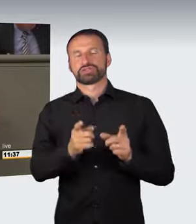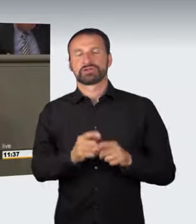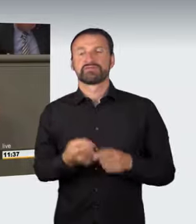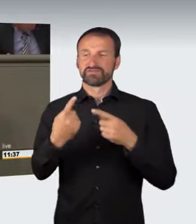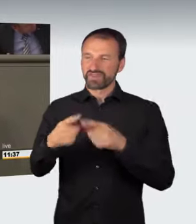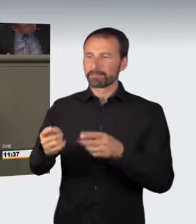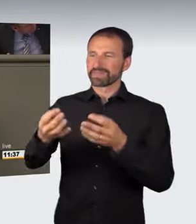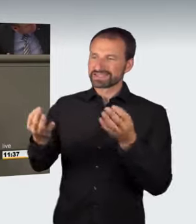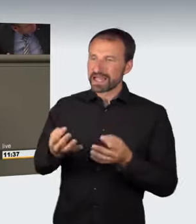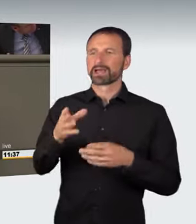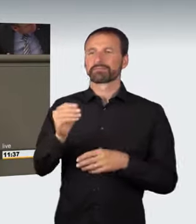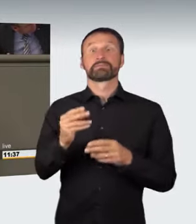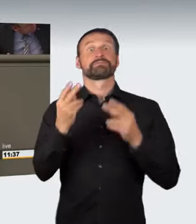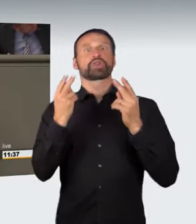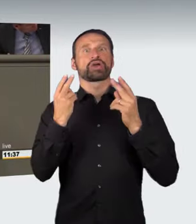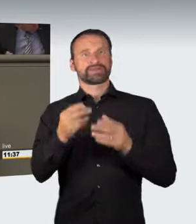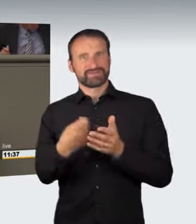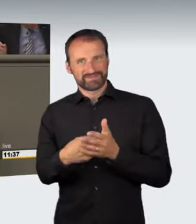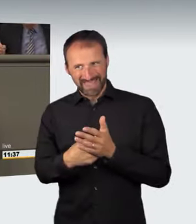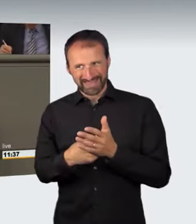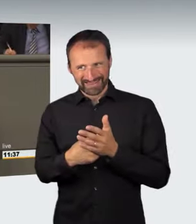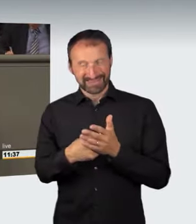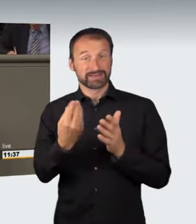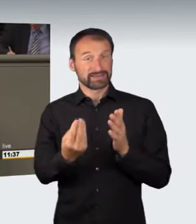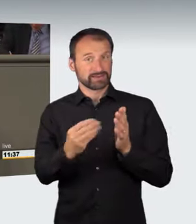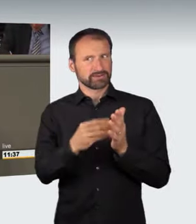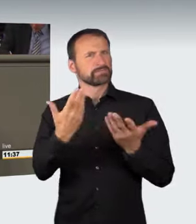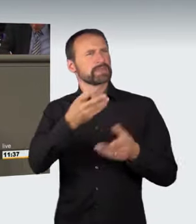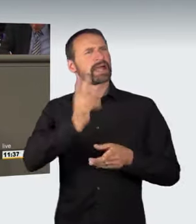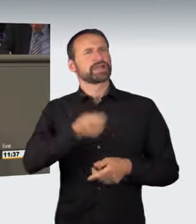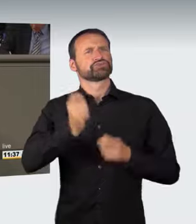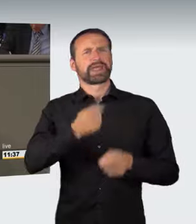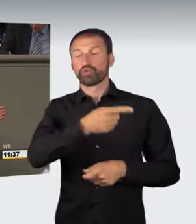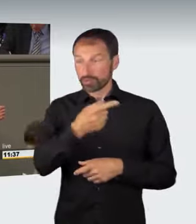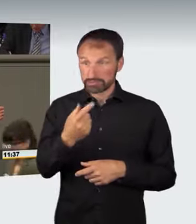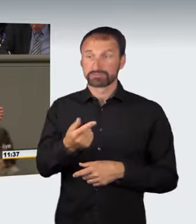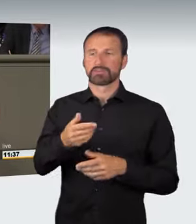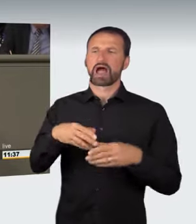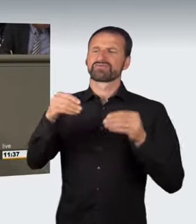gibt es Rechtsprechung; sie fangen bei 750 Euro an. Wenn jetzt diese Gefährdung im gesamten Straßenverkehr